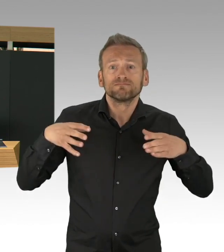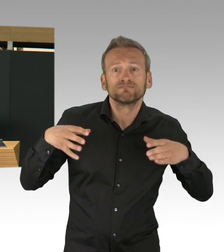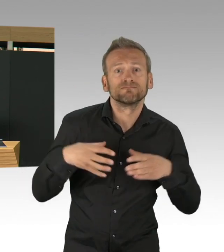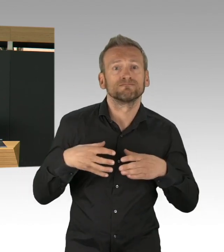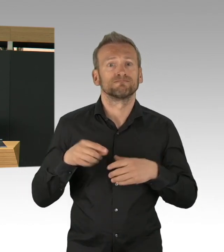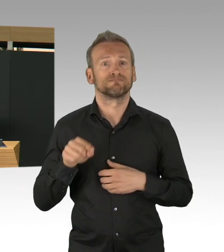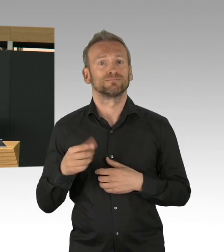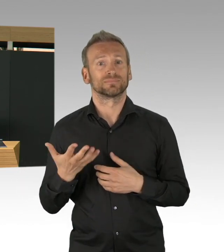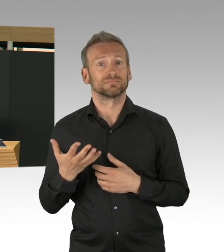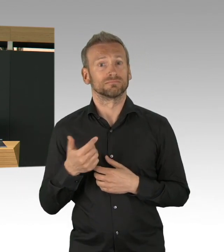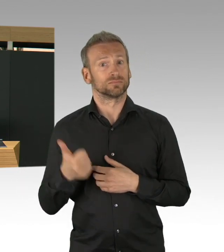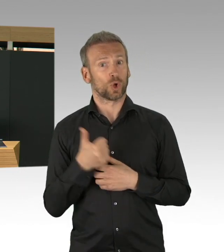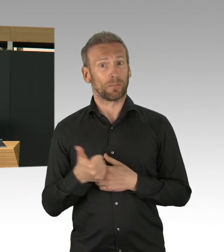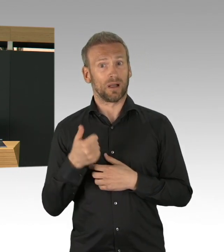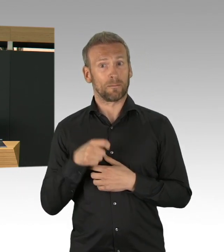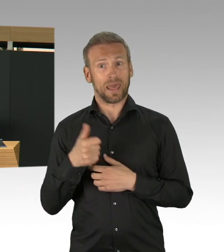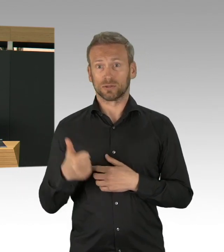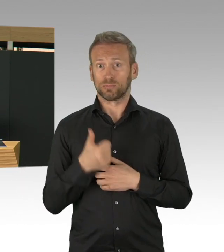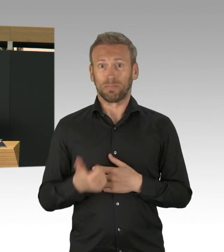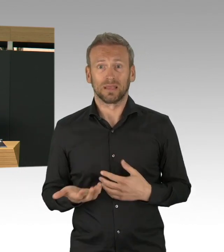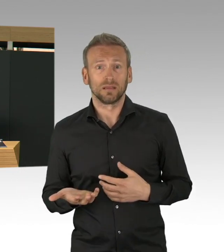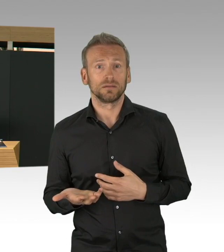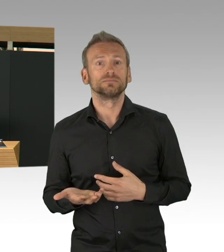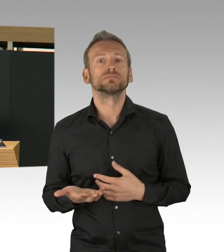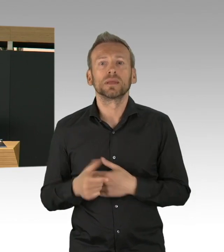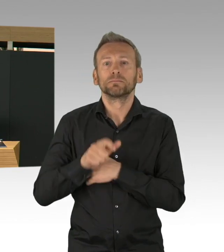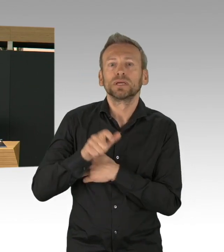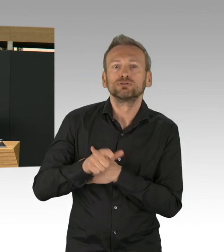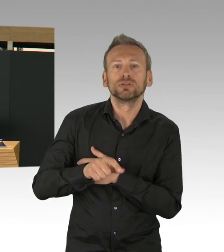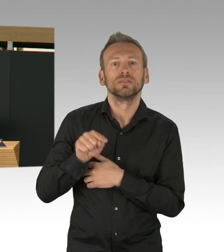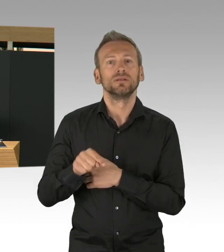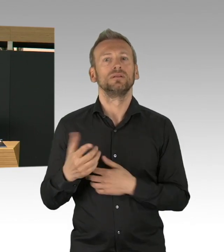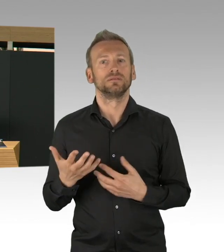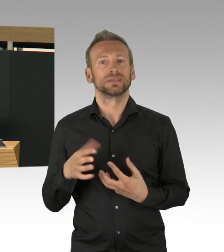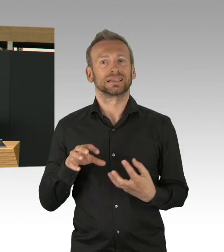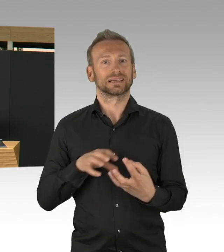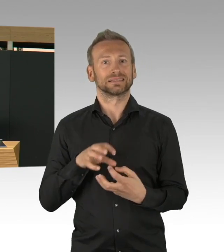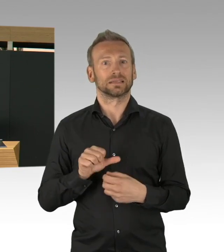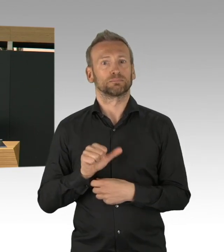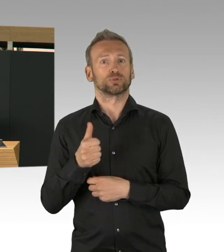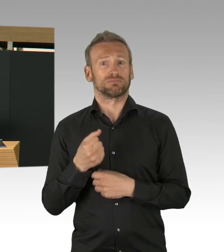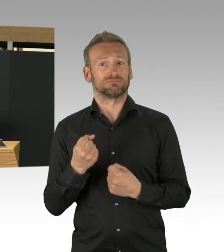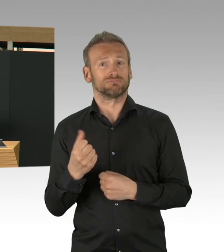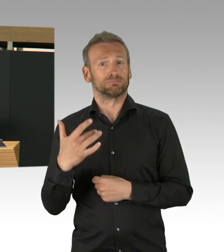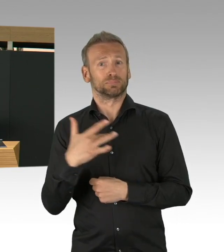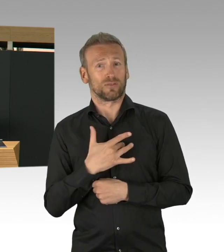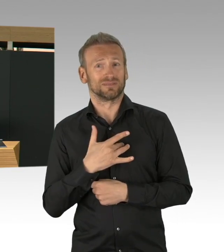aber in der Pandemie auch noch mal besondere Unterstützung brauchen, Berlin hat nicht lange gewartet und ganz schnell diese Hilfen